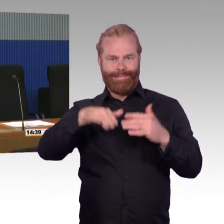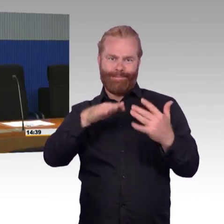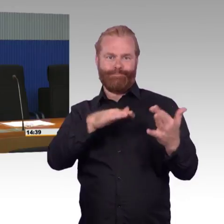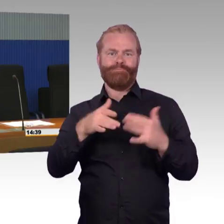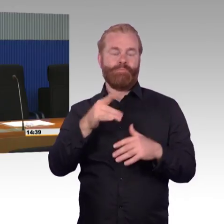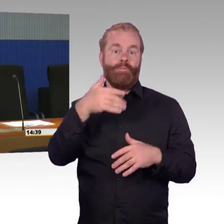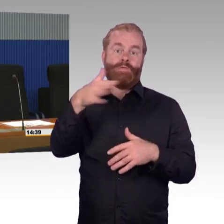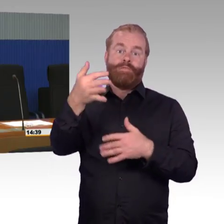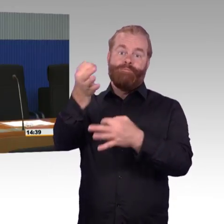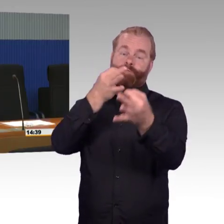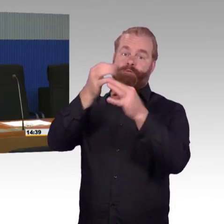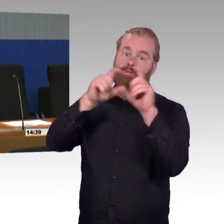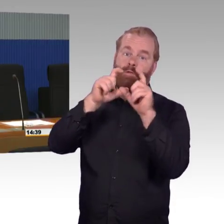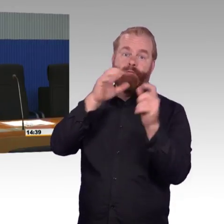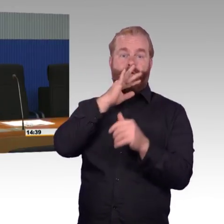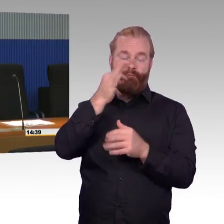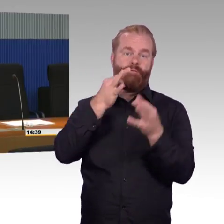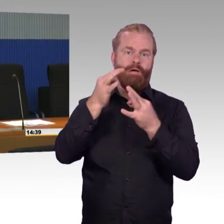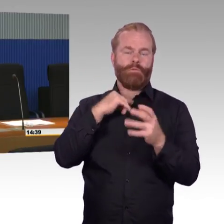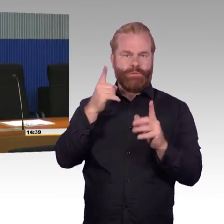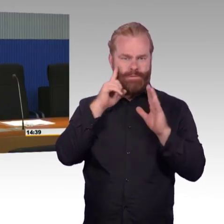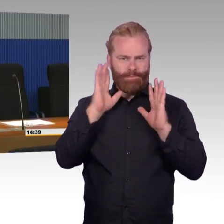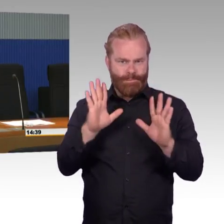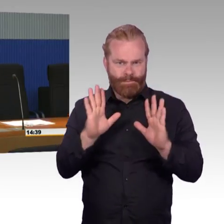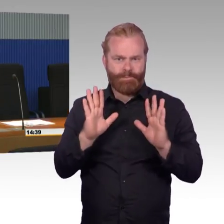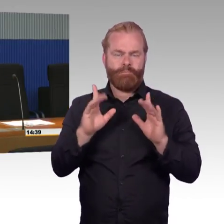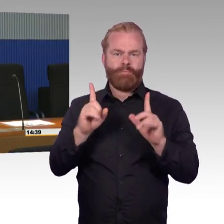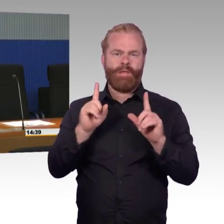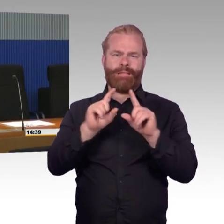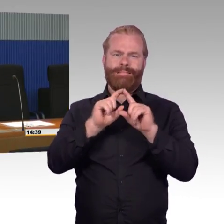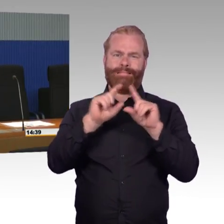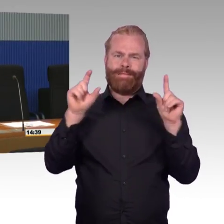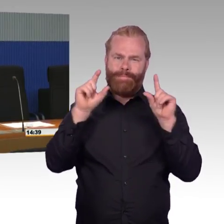also 82 % der Reisenden reisen inzwischen tatsächlich- (Rednerwechsel) Ein bisschen lauter, bitte.